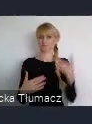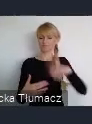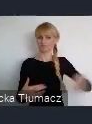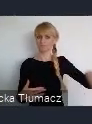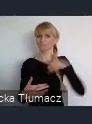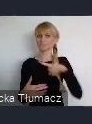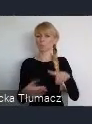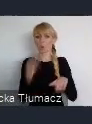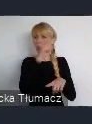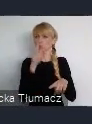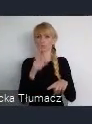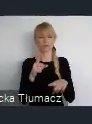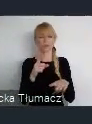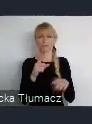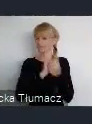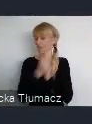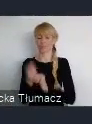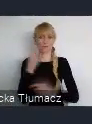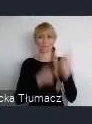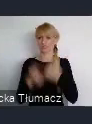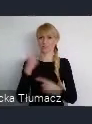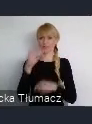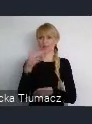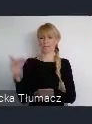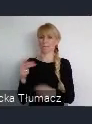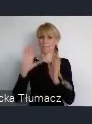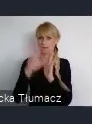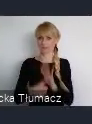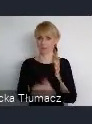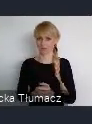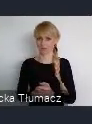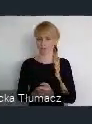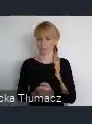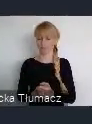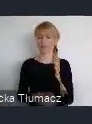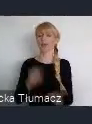Nie można powiedzieć również, że przed rokiem 2010, nie było kultury w Katowicach.